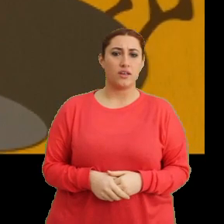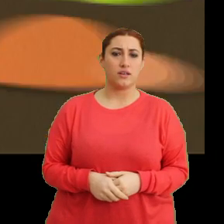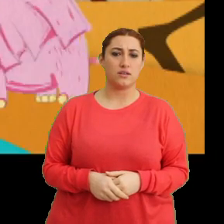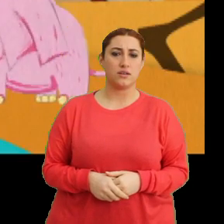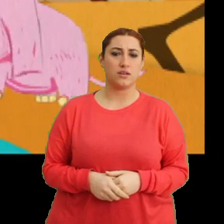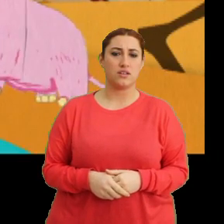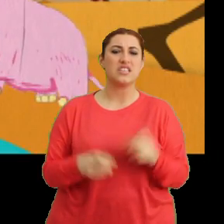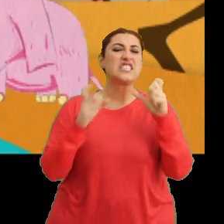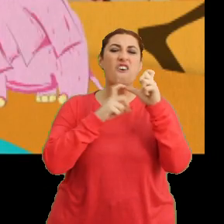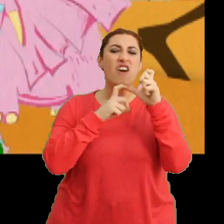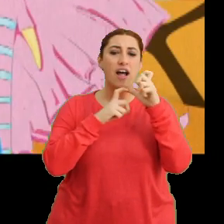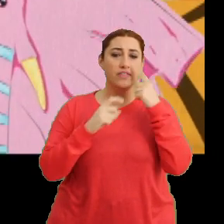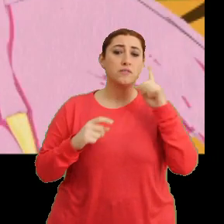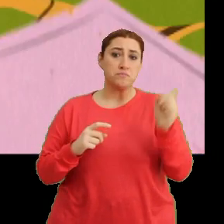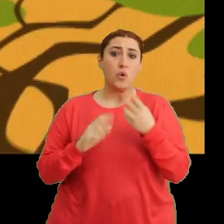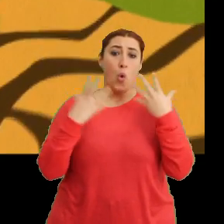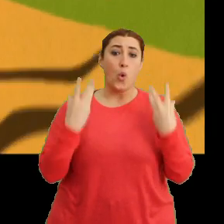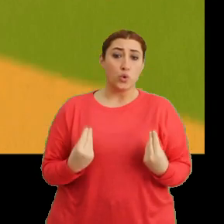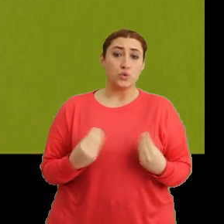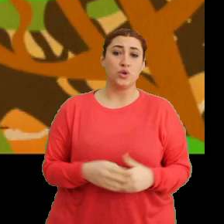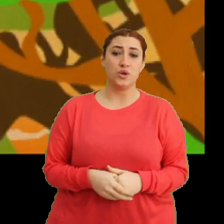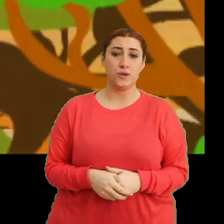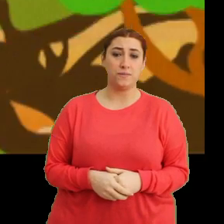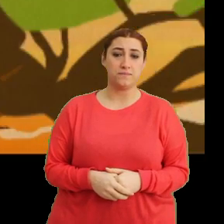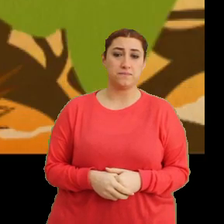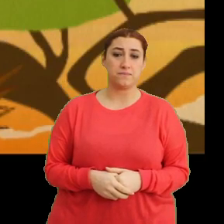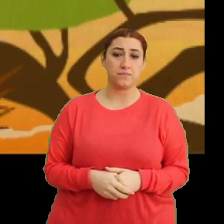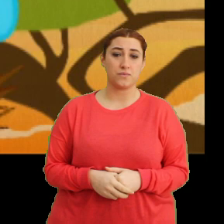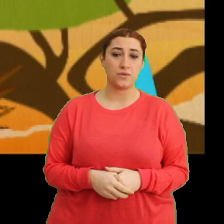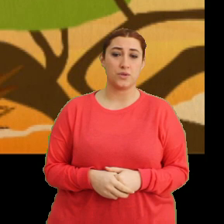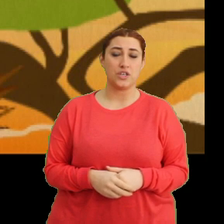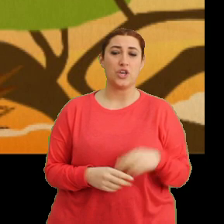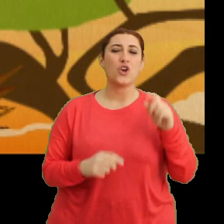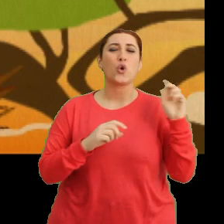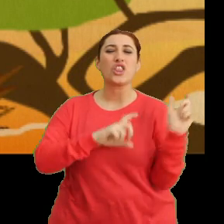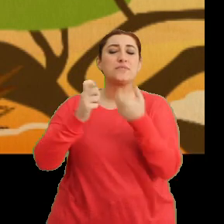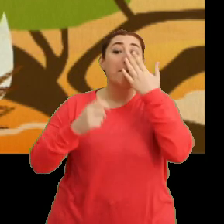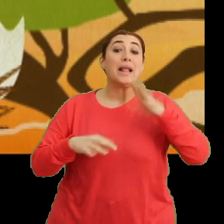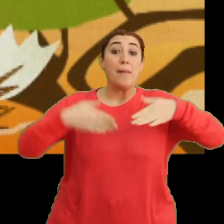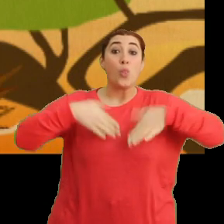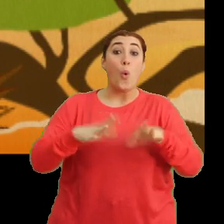“Savanlar da etkilendi” “Göçü beklemeden doğdu”